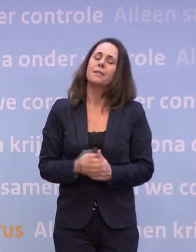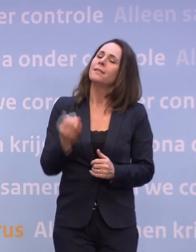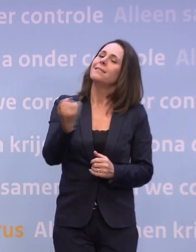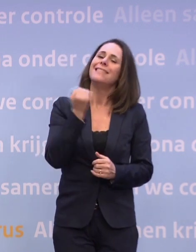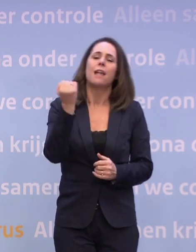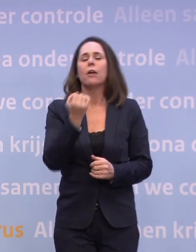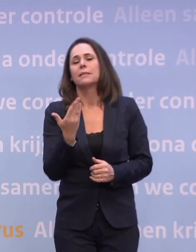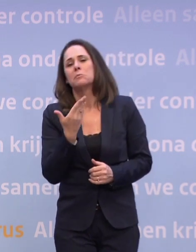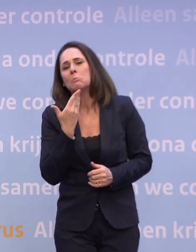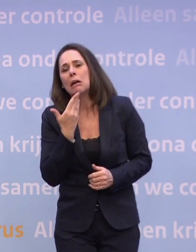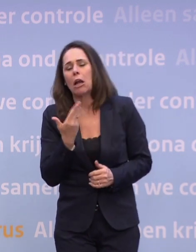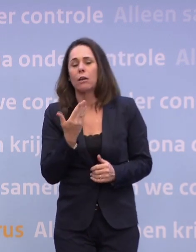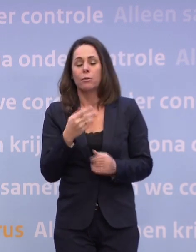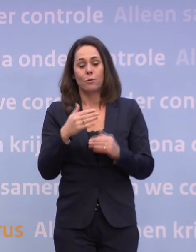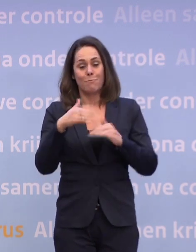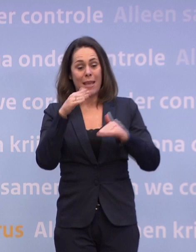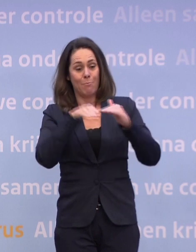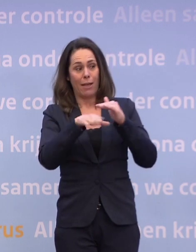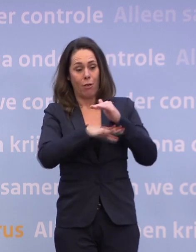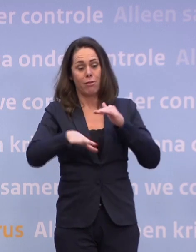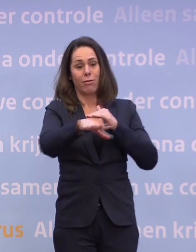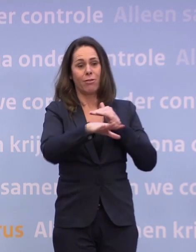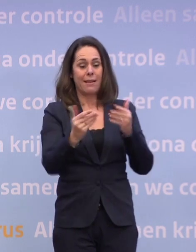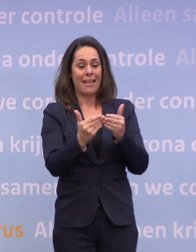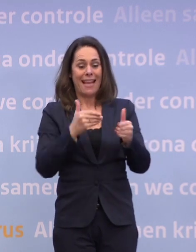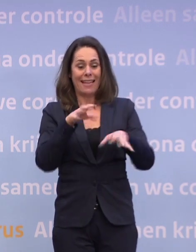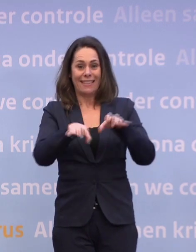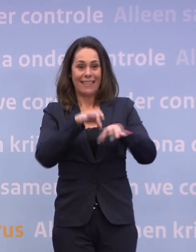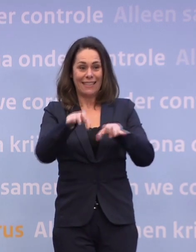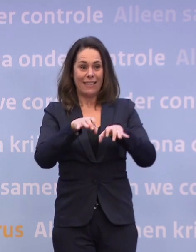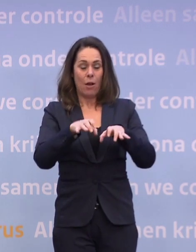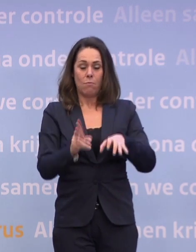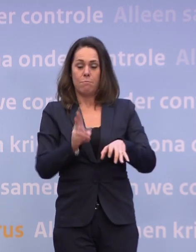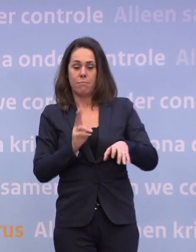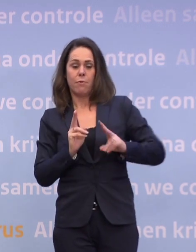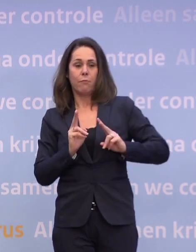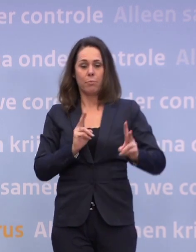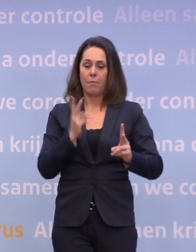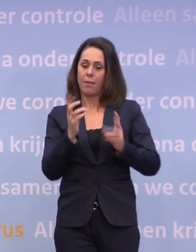Dat je inderdaad als je meer binnen bent, ja, eerder het risico loopt... ...dat je een keer binnen de anderhalve meter komt en hup...